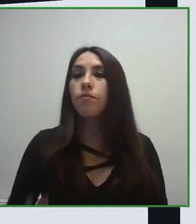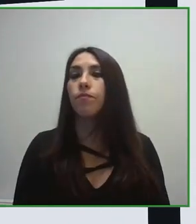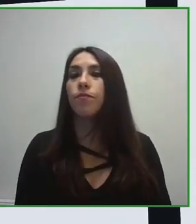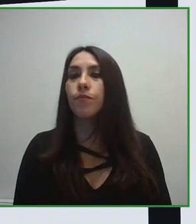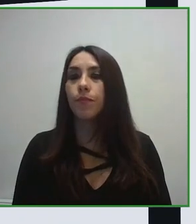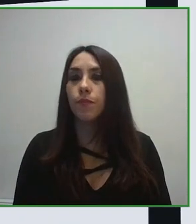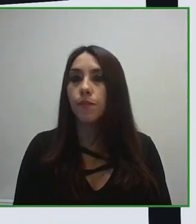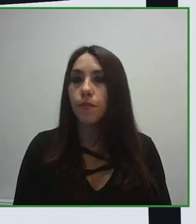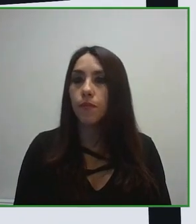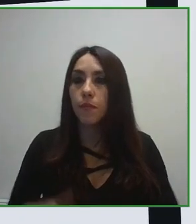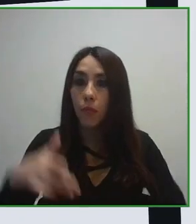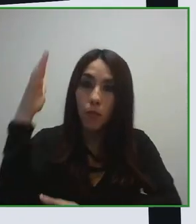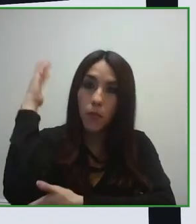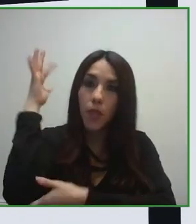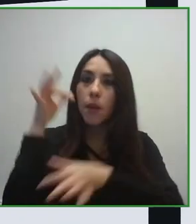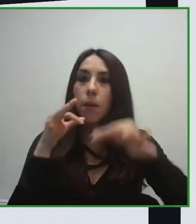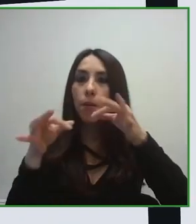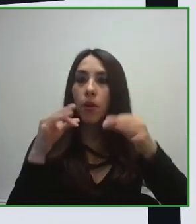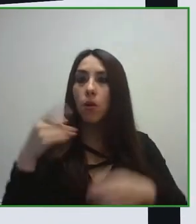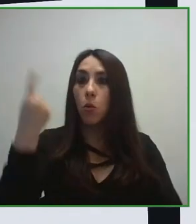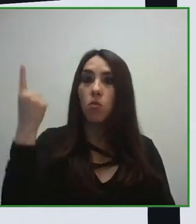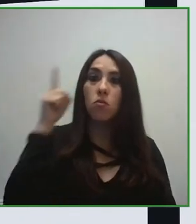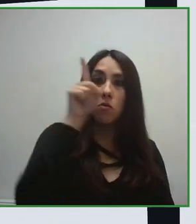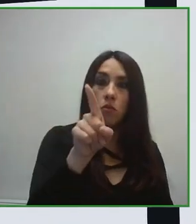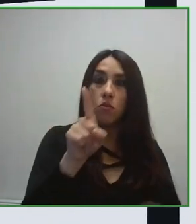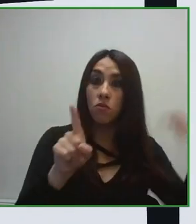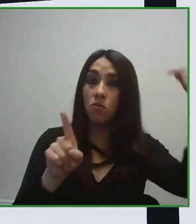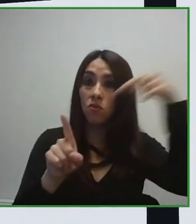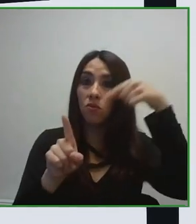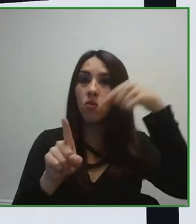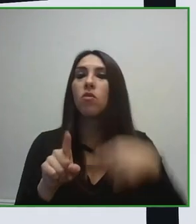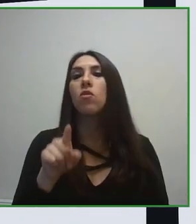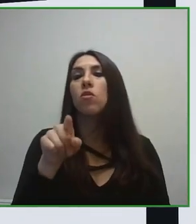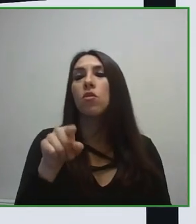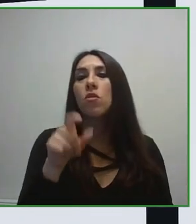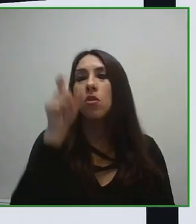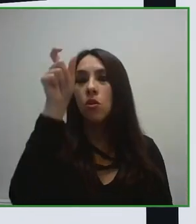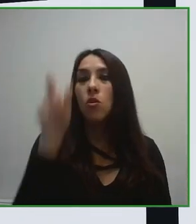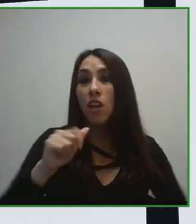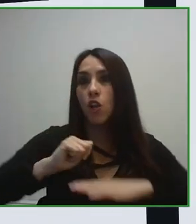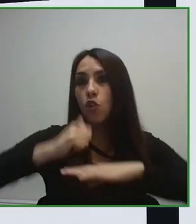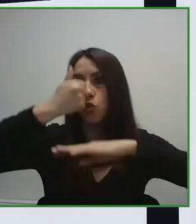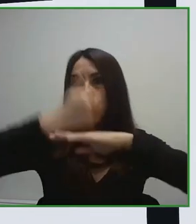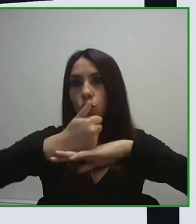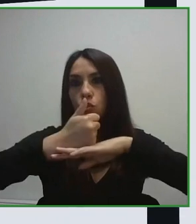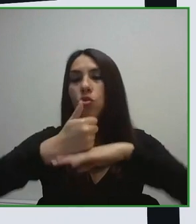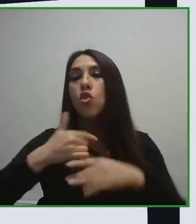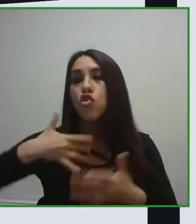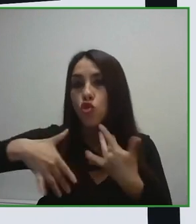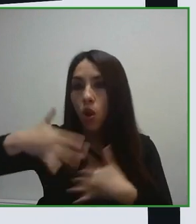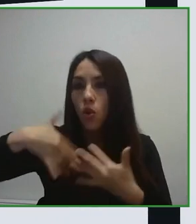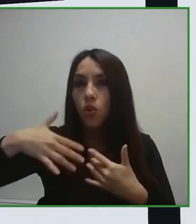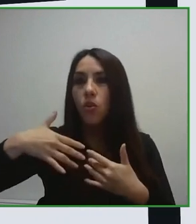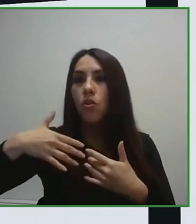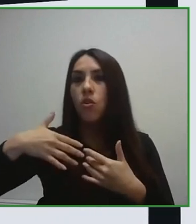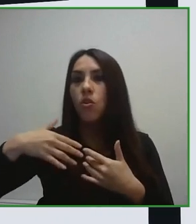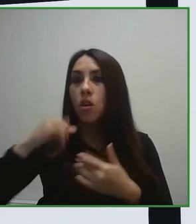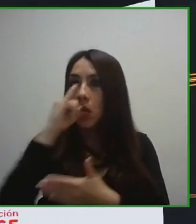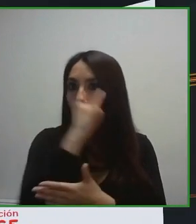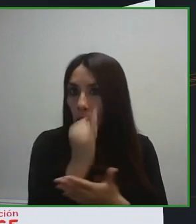destino. Este elemento es fundamental porque yo, de hecho me ha pasado en alguno de los viajes que he realizado por el mundo, he conseguido llegar a un hotel que era una